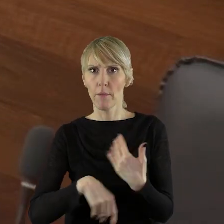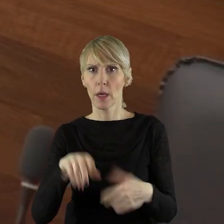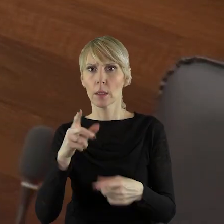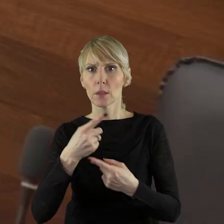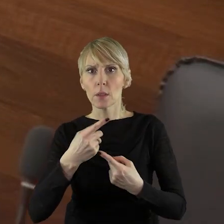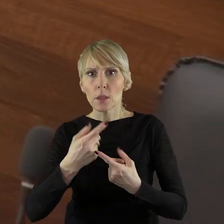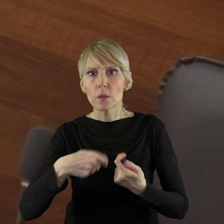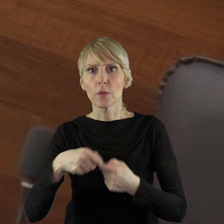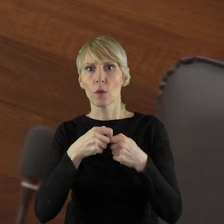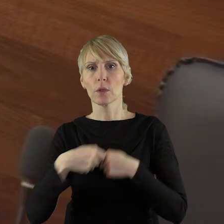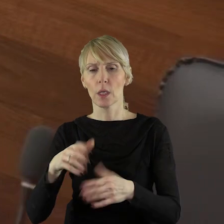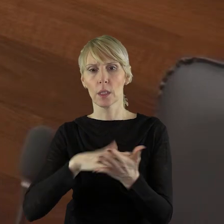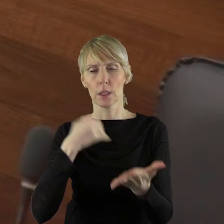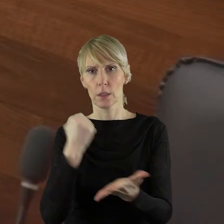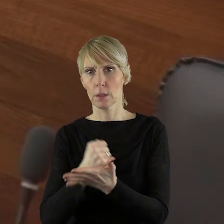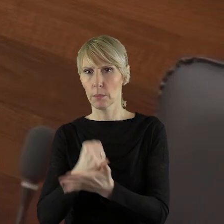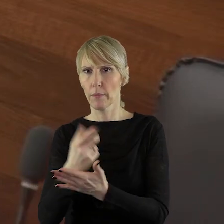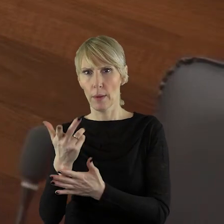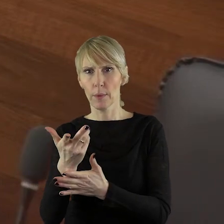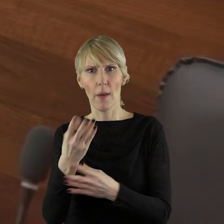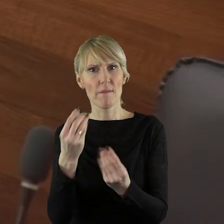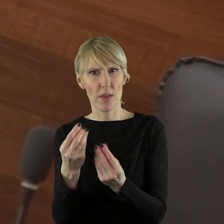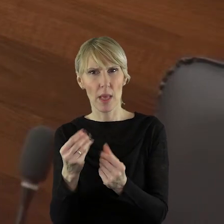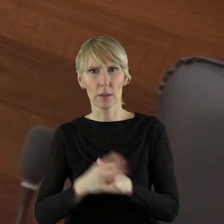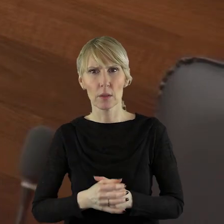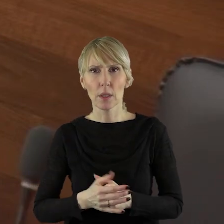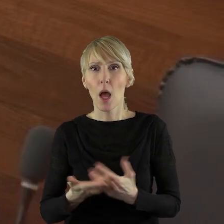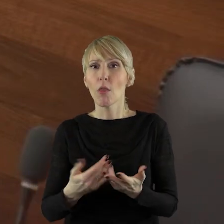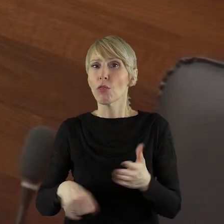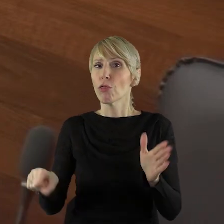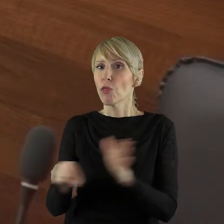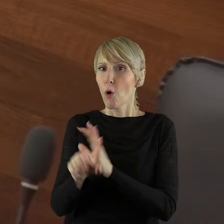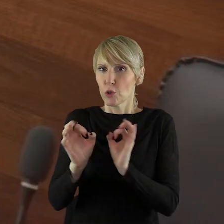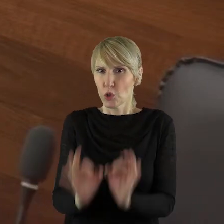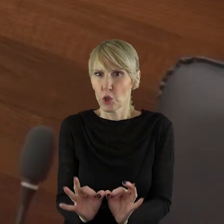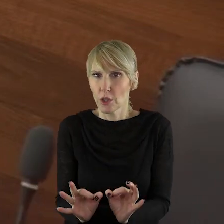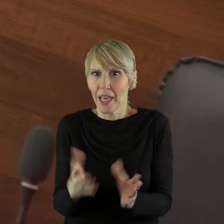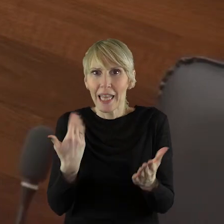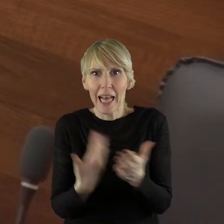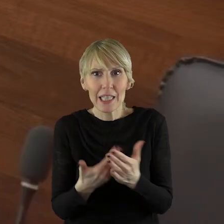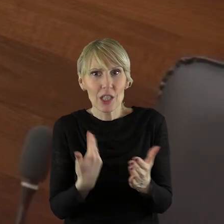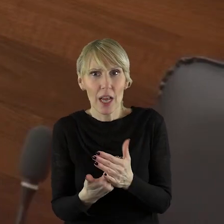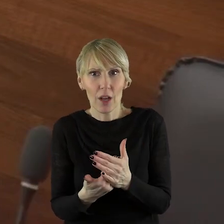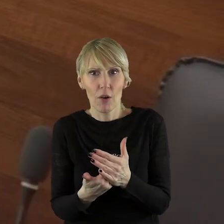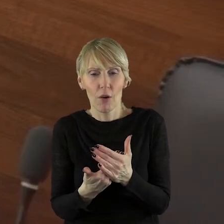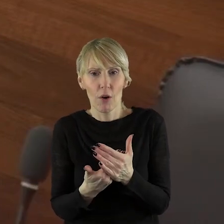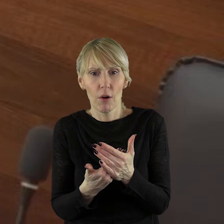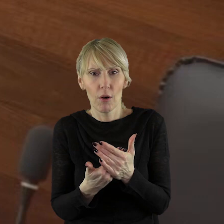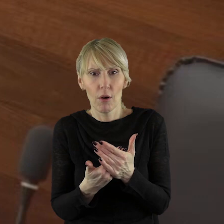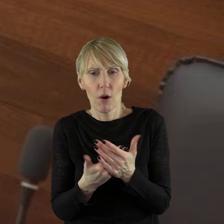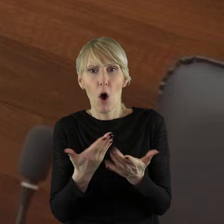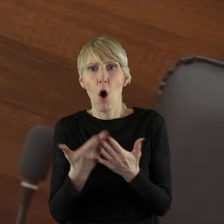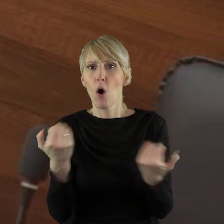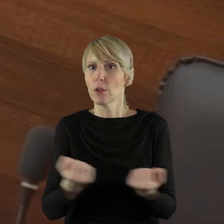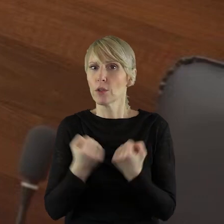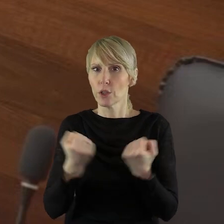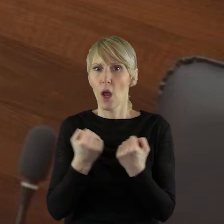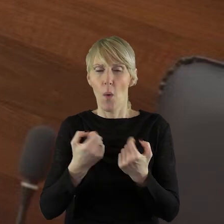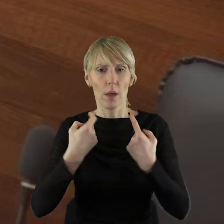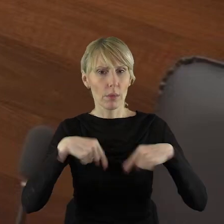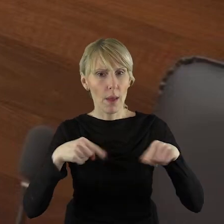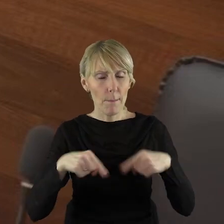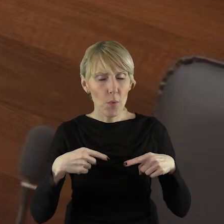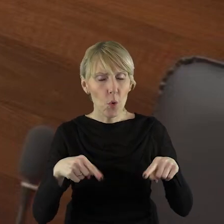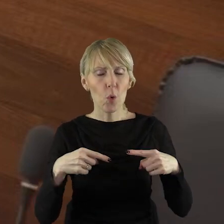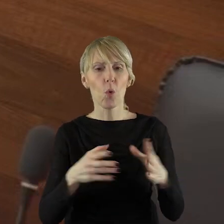Chciałabym zapytać, dlaczego do chwili obecnej nie zostały podjęte działania w zakresie